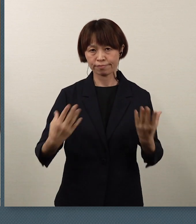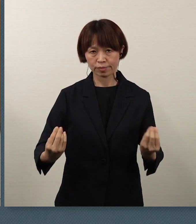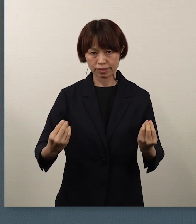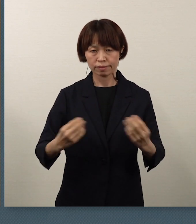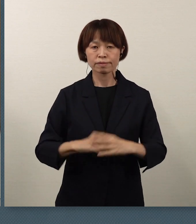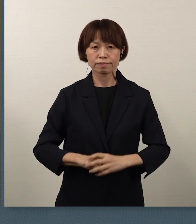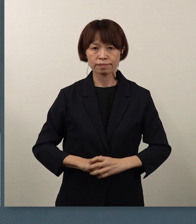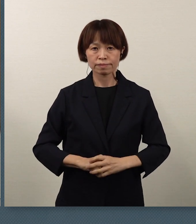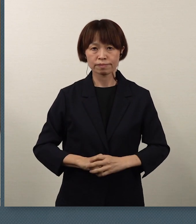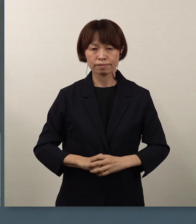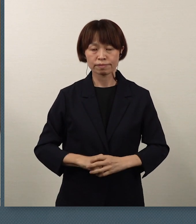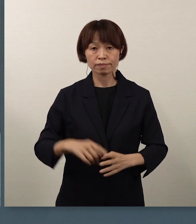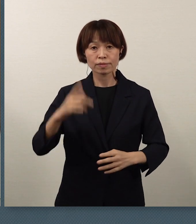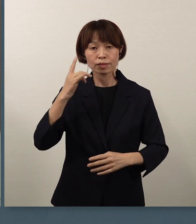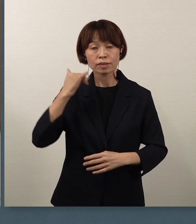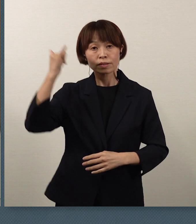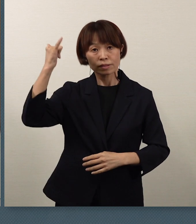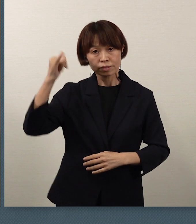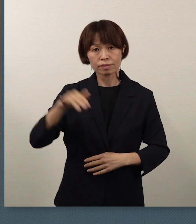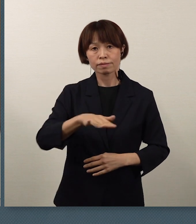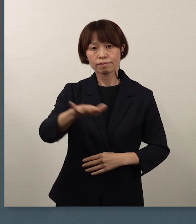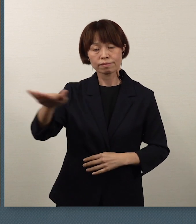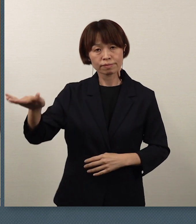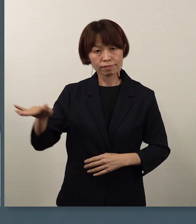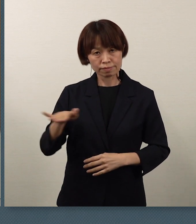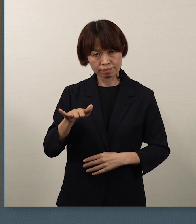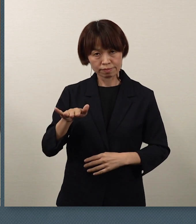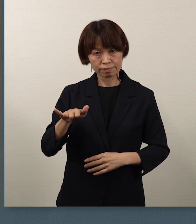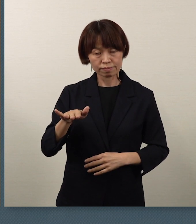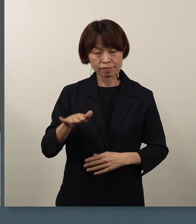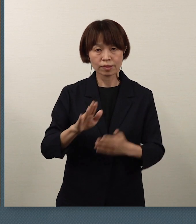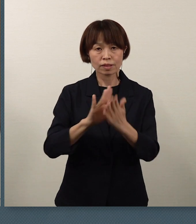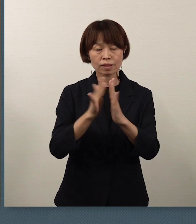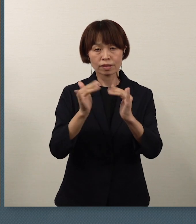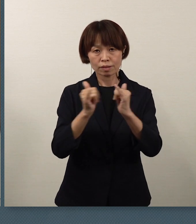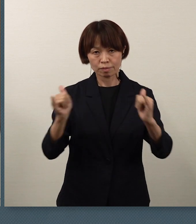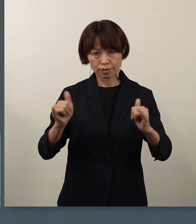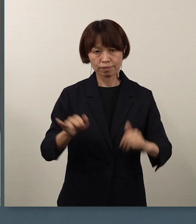保護者の皆様方、そして県民の皆様方の